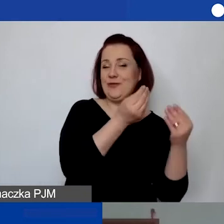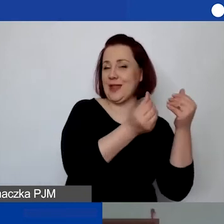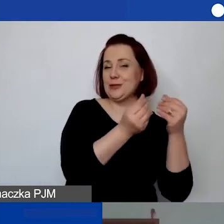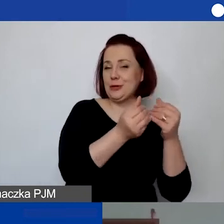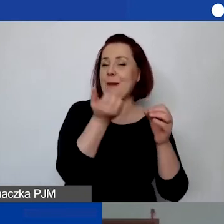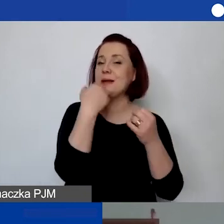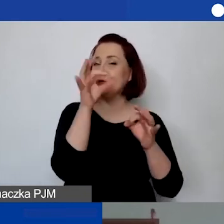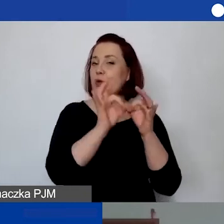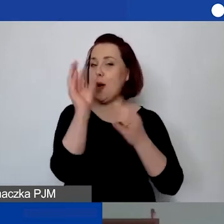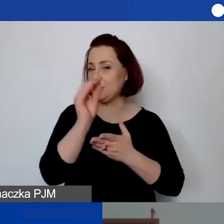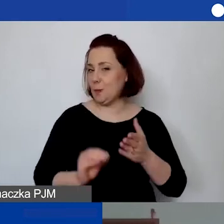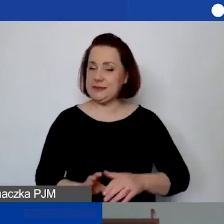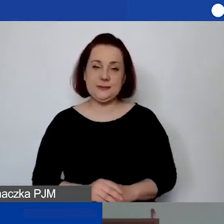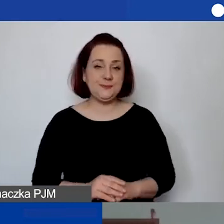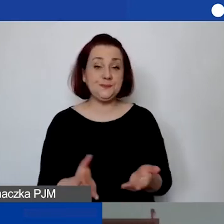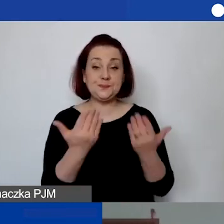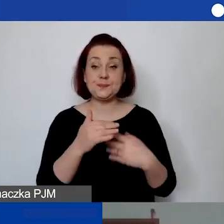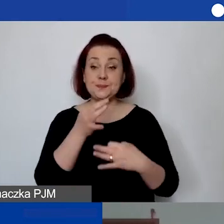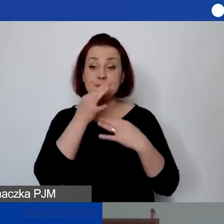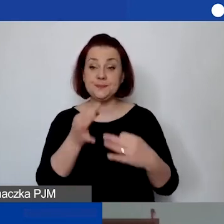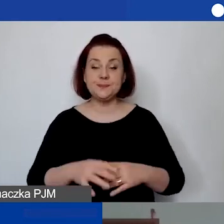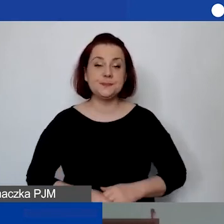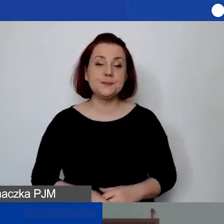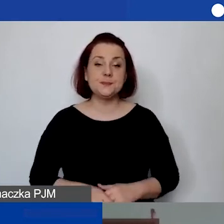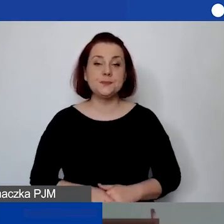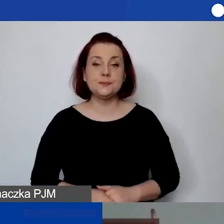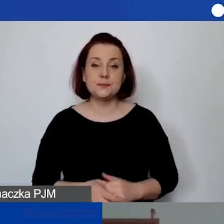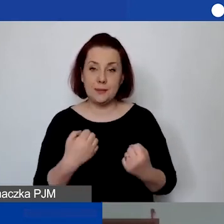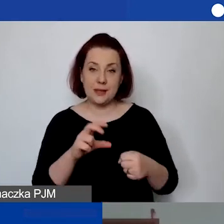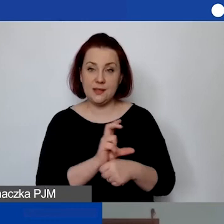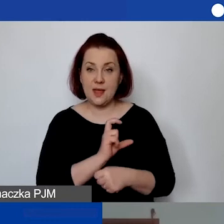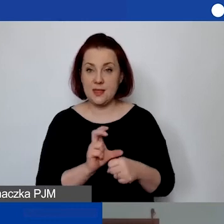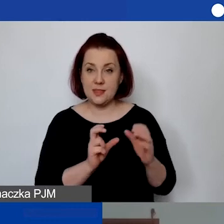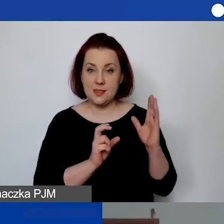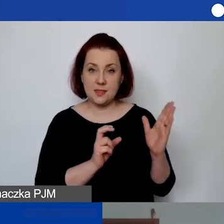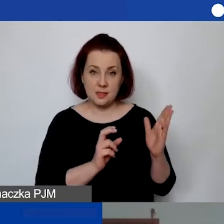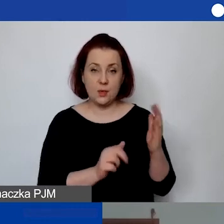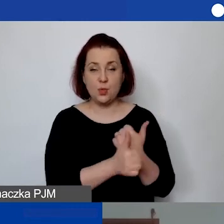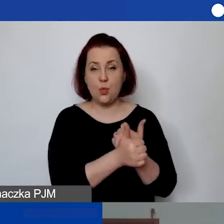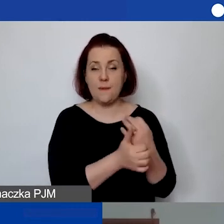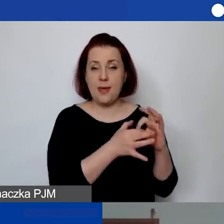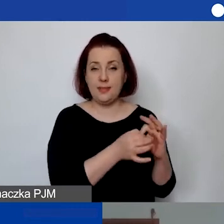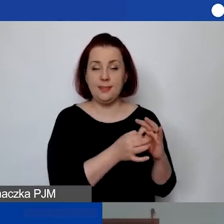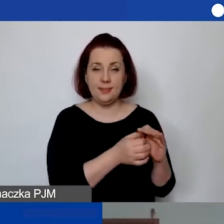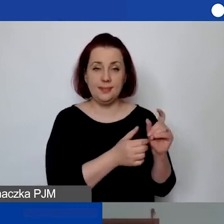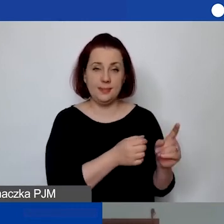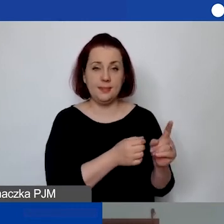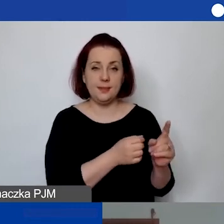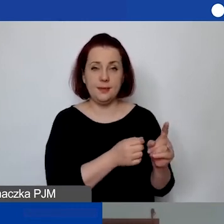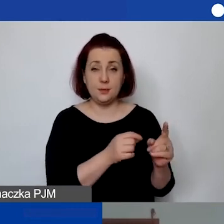Kolejne pytania bardziej techniczne, dotyczące tych dokumentów, które, Doroto, pokazywałaś.